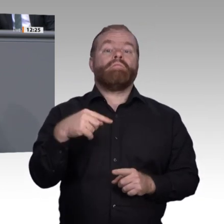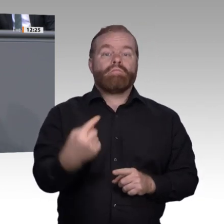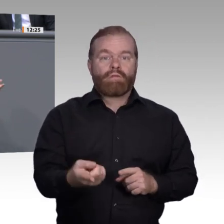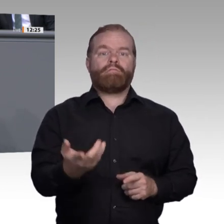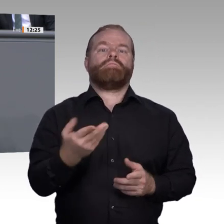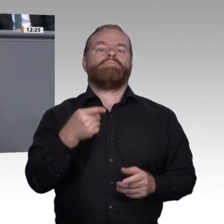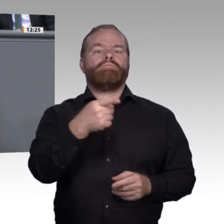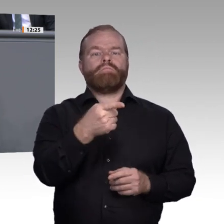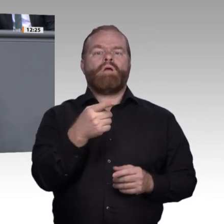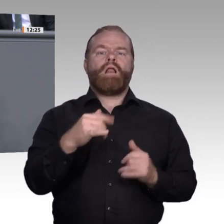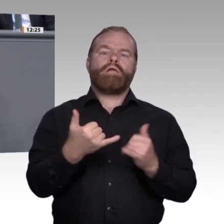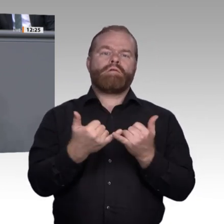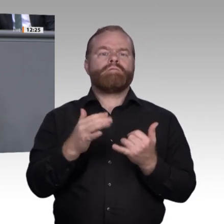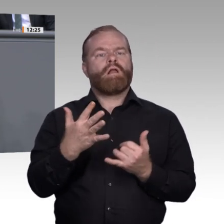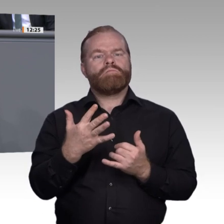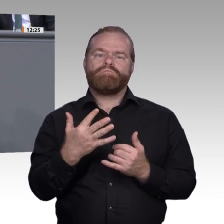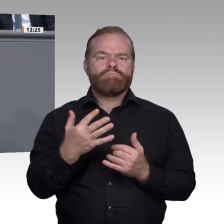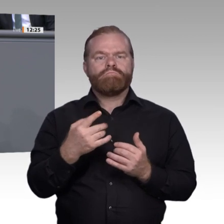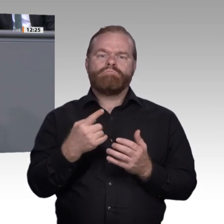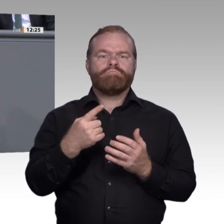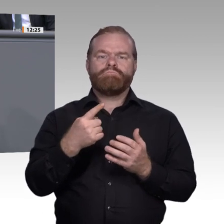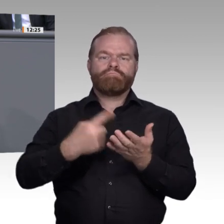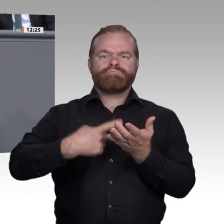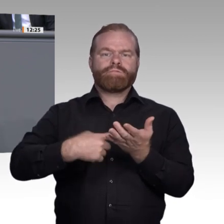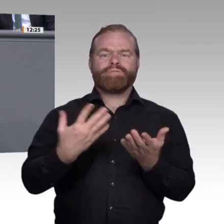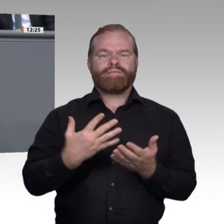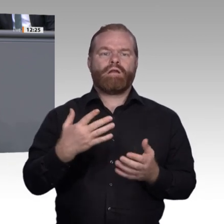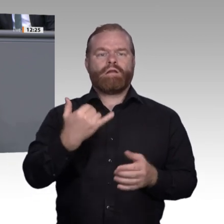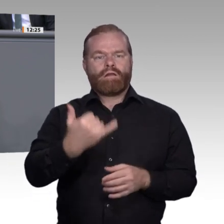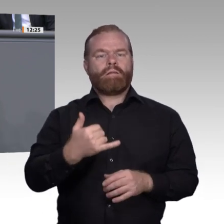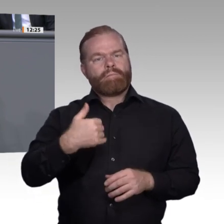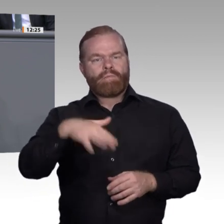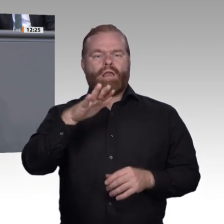dem Abitur vielleicht nicht nur vermehrt an die Universitäten, sondern auch wieder